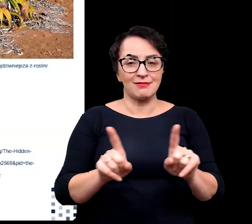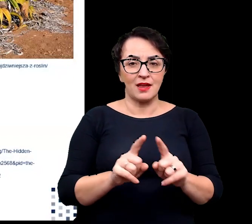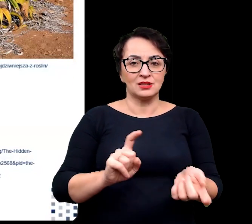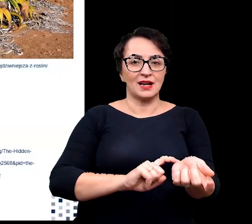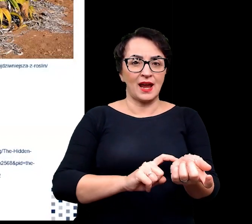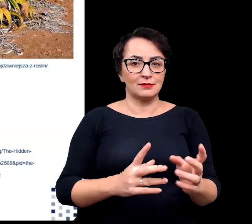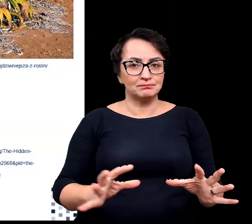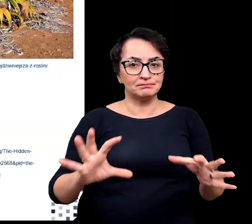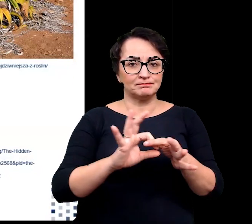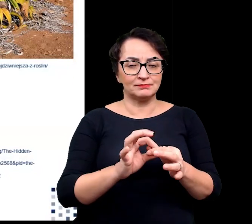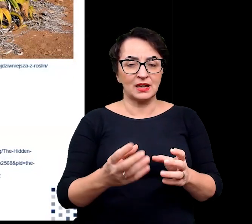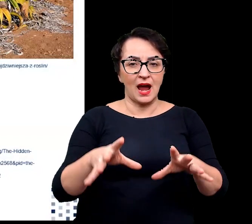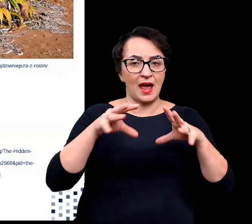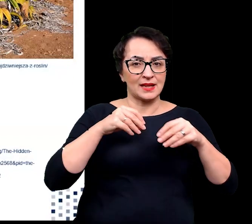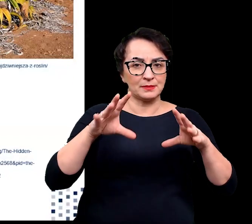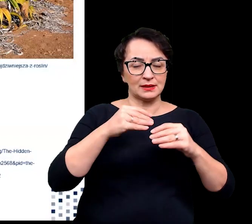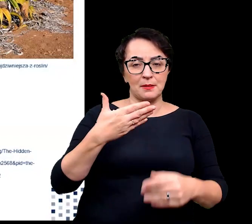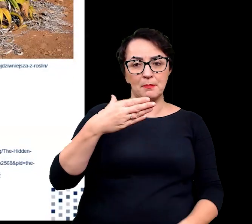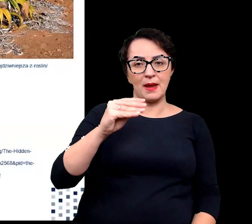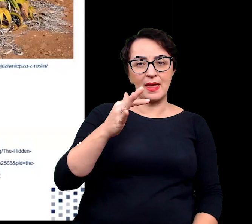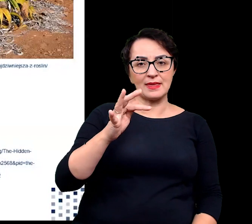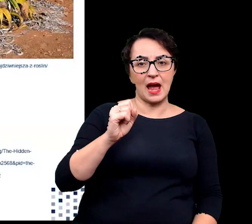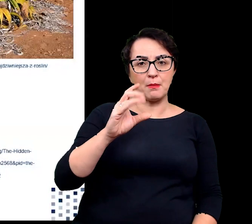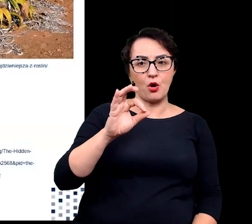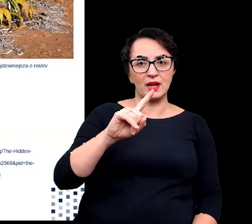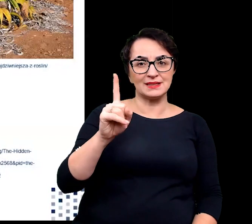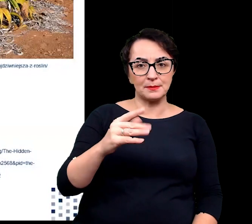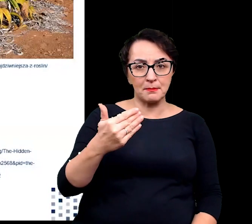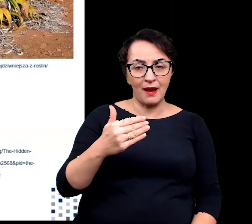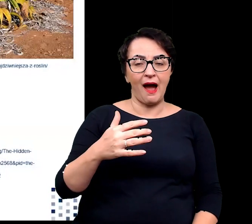z adaptacją metabolizmu do warunków stresowych.